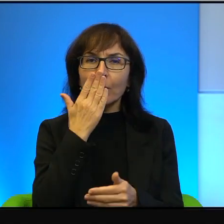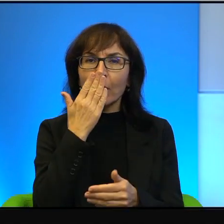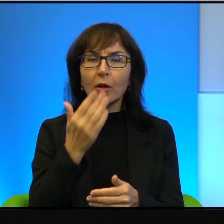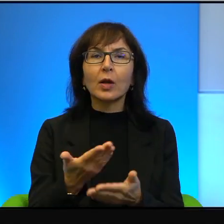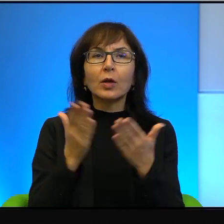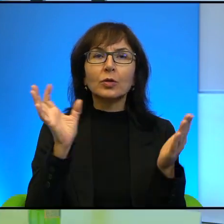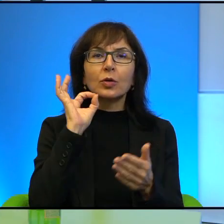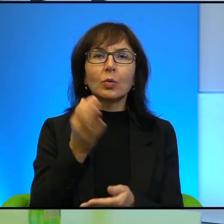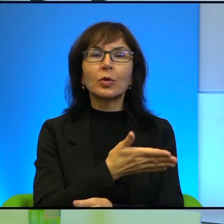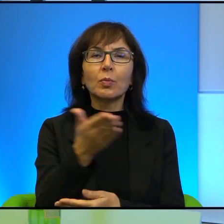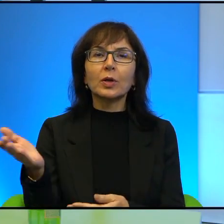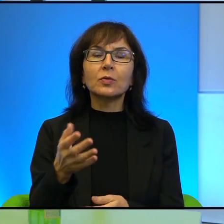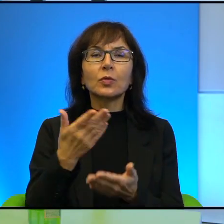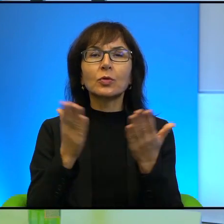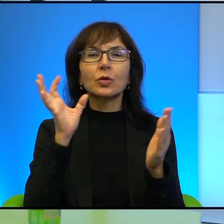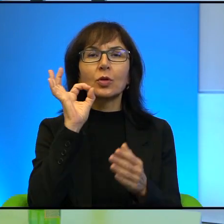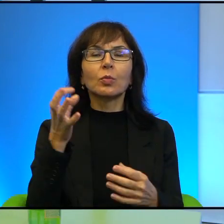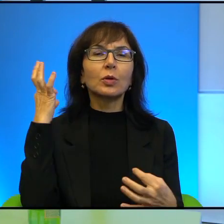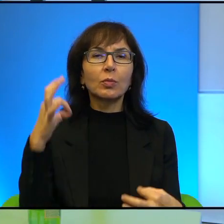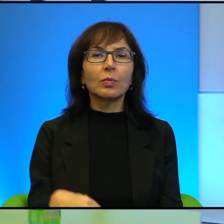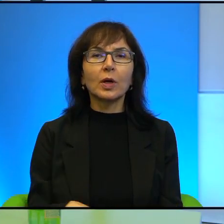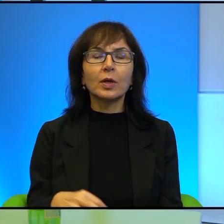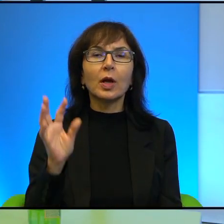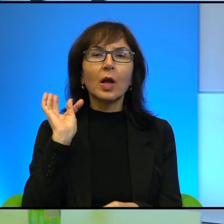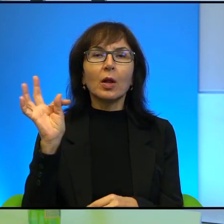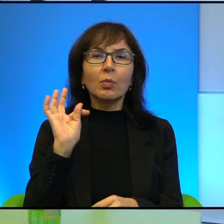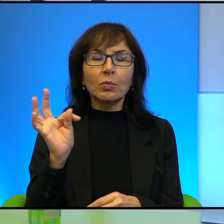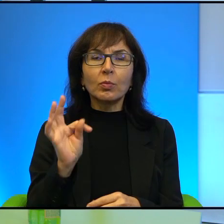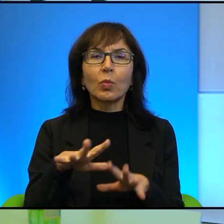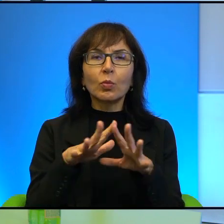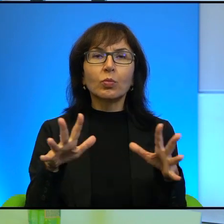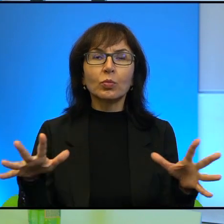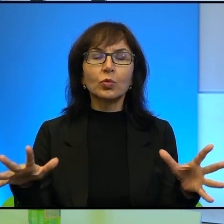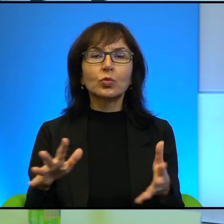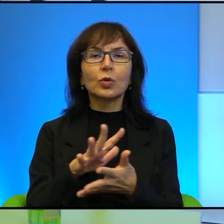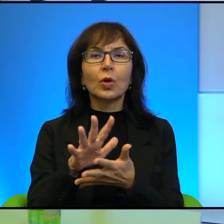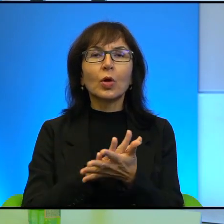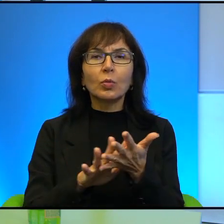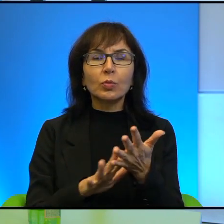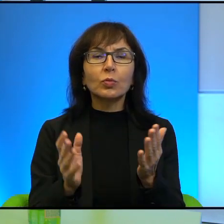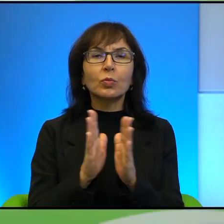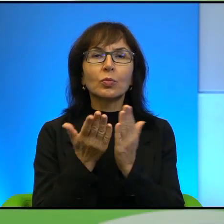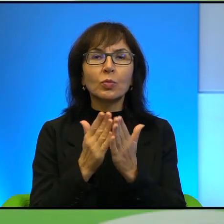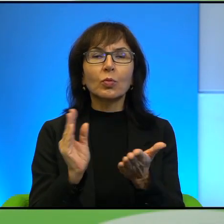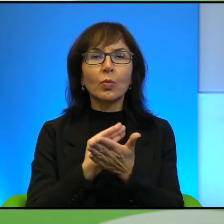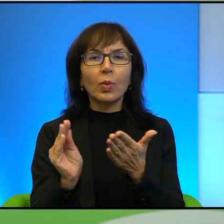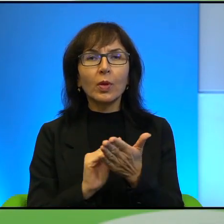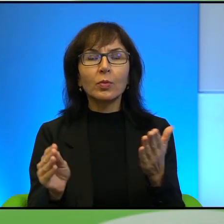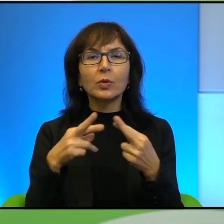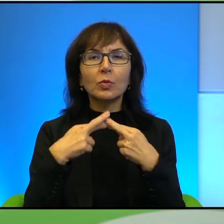Pana dorobek jest dość różnorodny, Odnoszę takie wrażenie i zanim przejdziemy do głównego tematu,